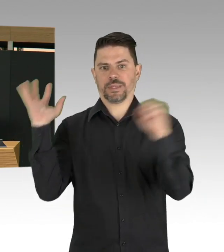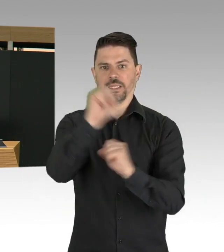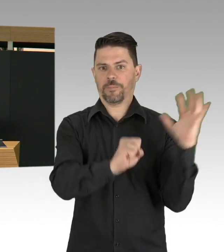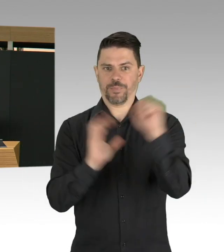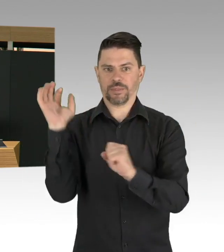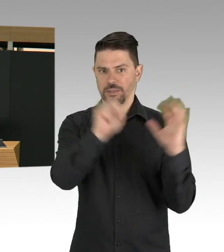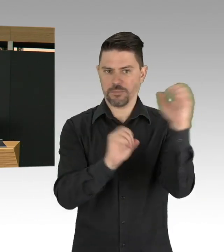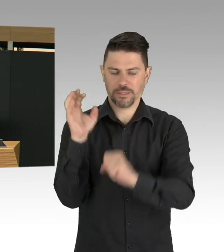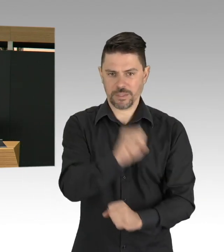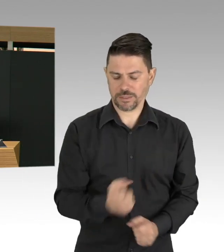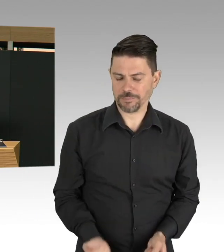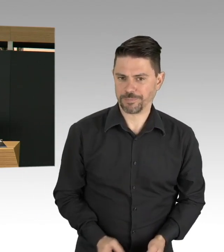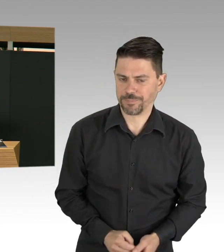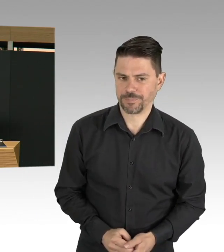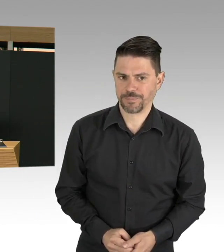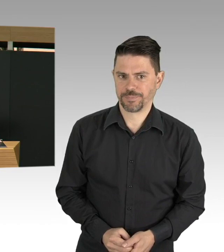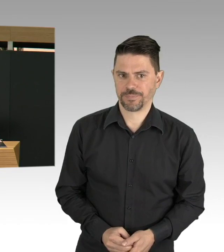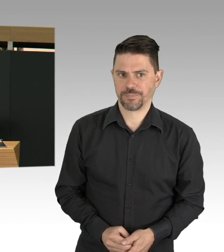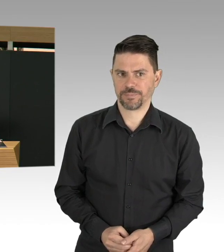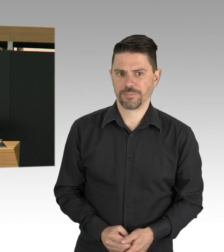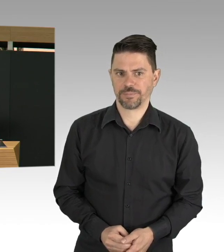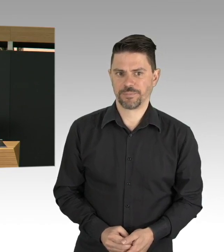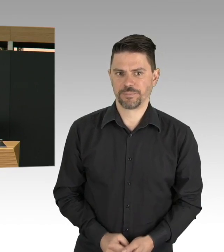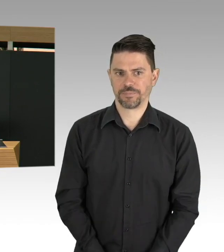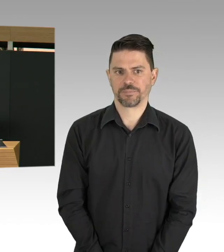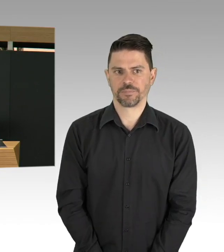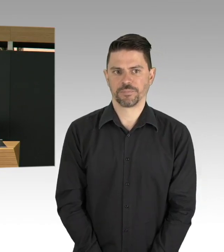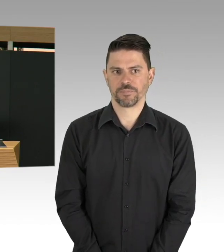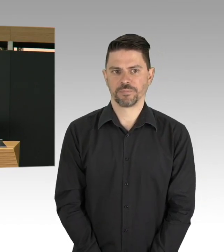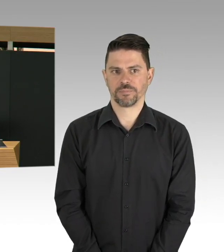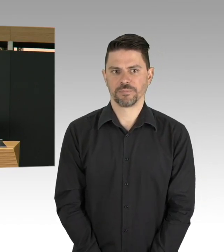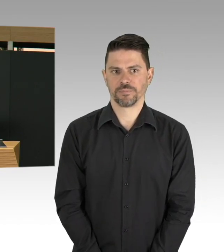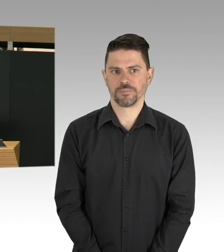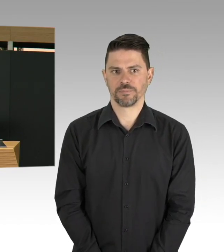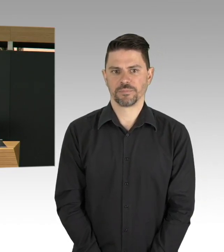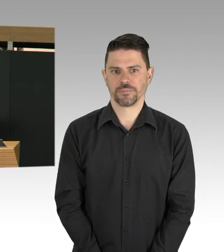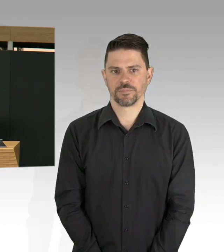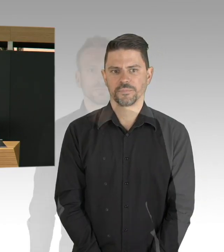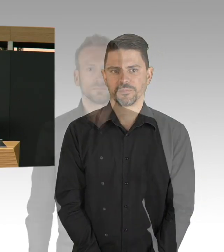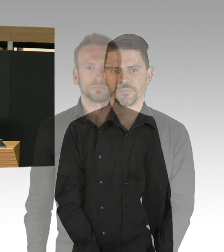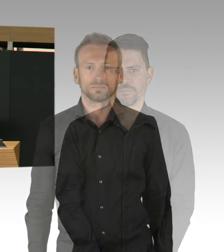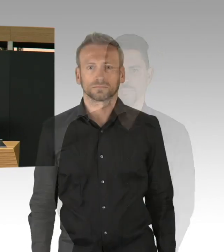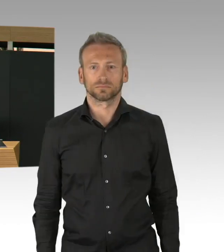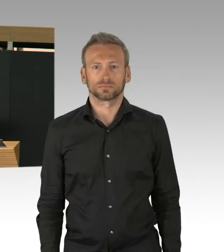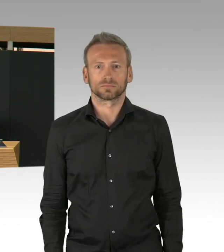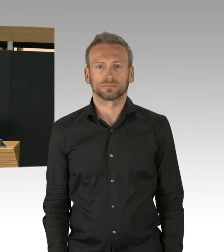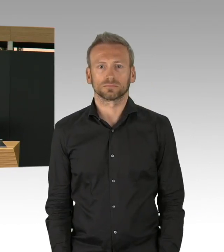wo wir die Kontakte insgesamt beschränkt haben. Wir haben all diese Maßnahmen immer je nach wie sich die Gefährdungslage entwickelt hat,